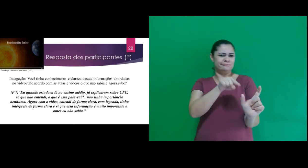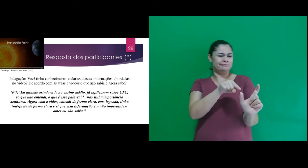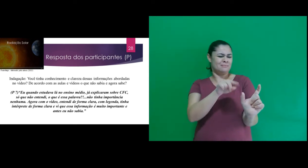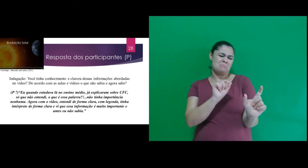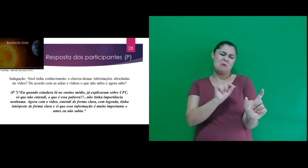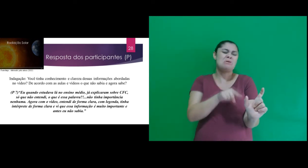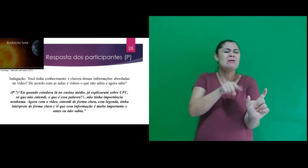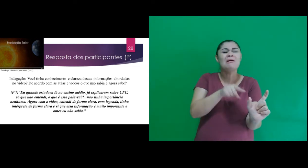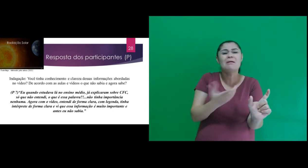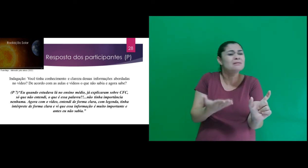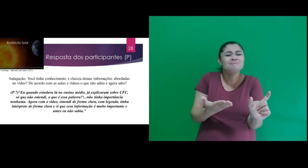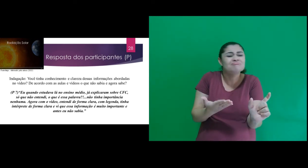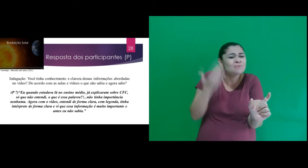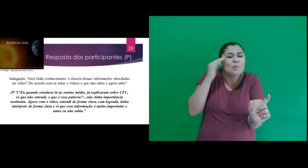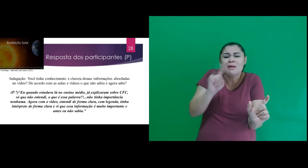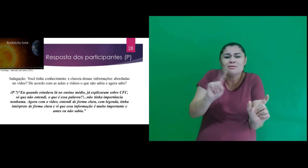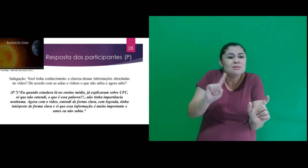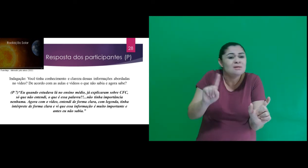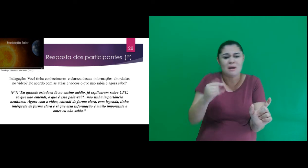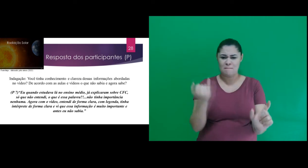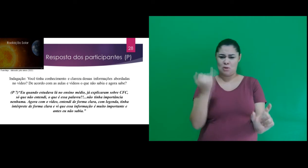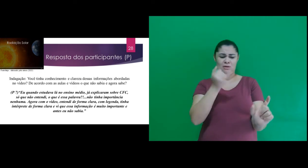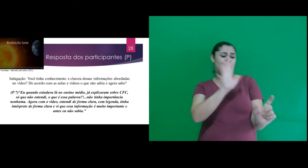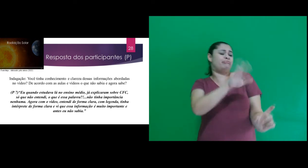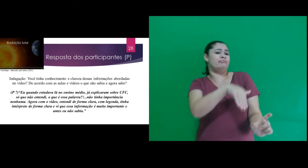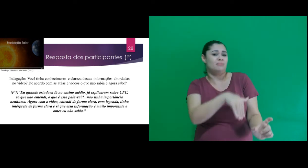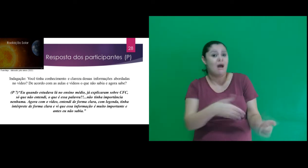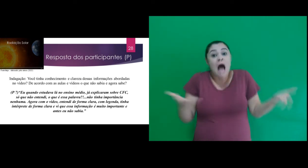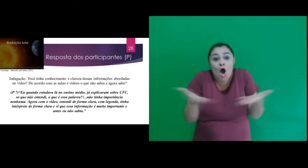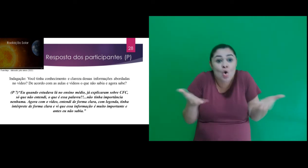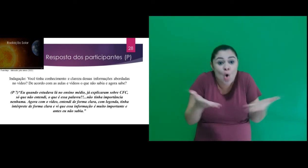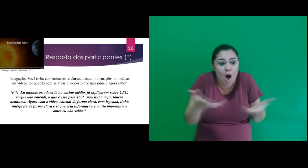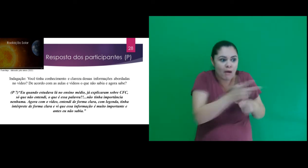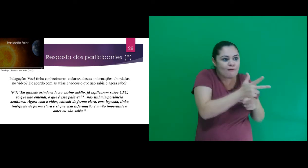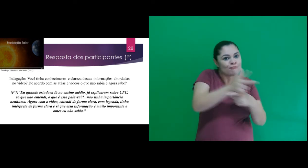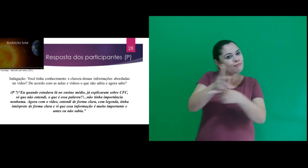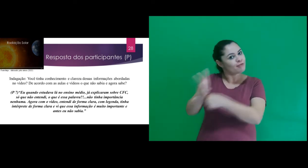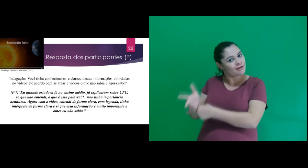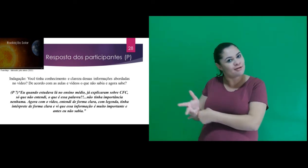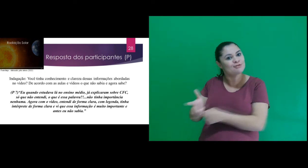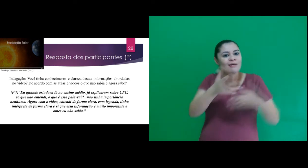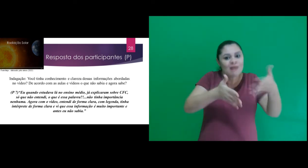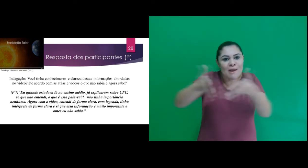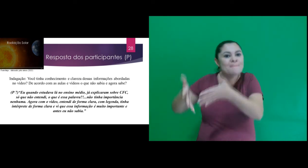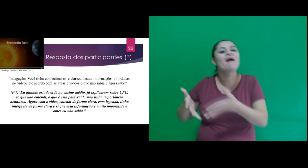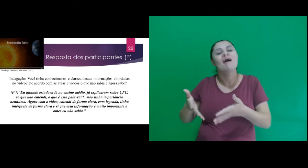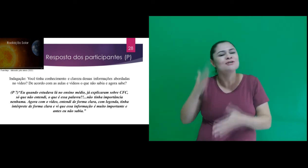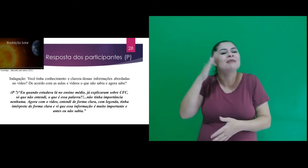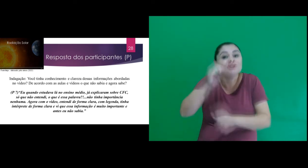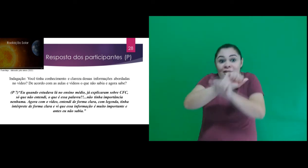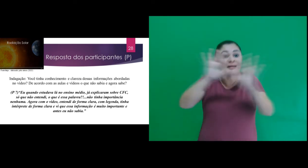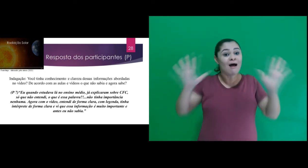só que não entendi, o que é essa palavra?!...não tinha importância nenhuma. Agora com o vídeo,